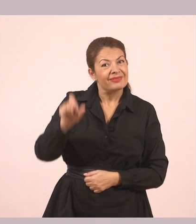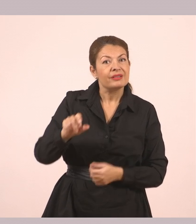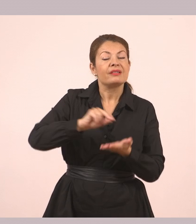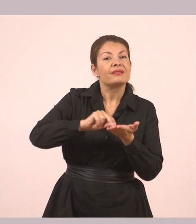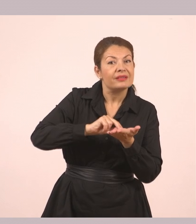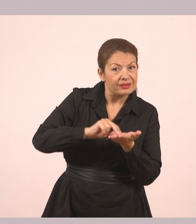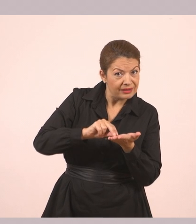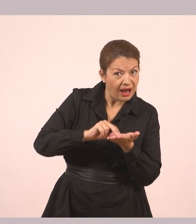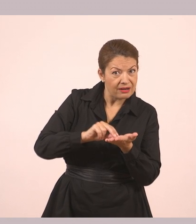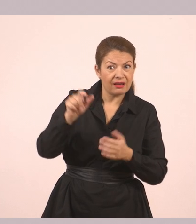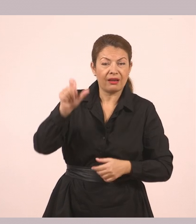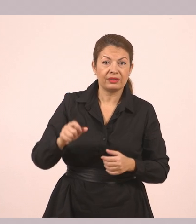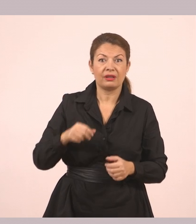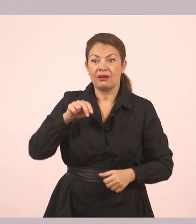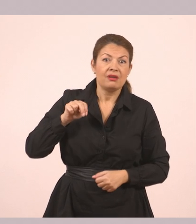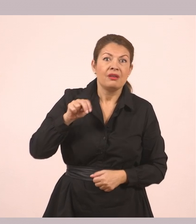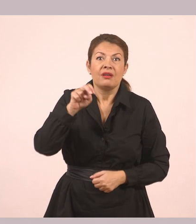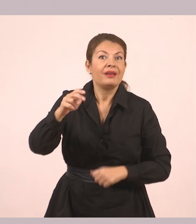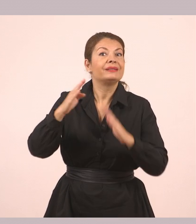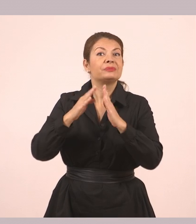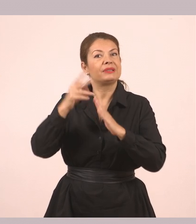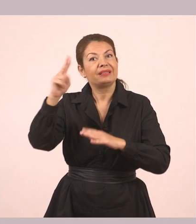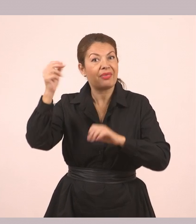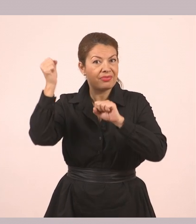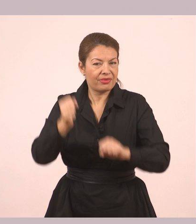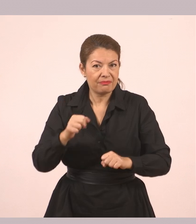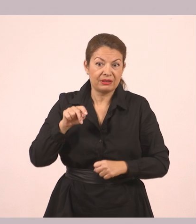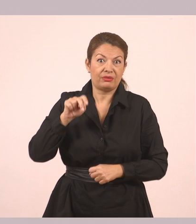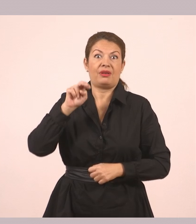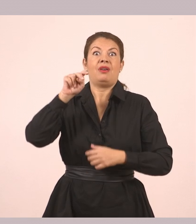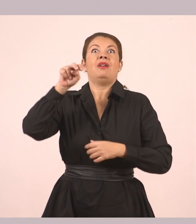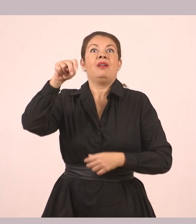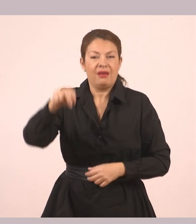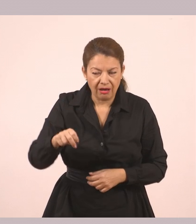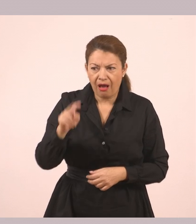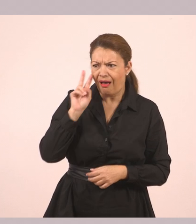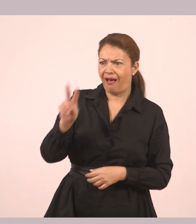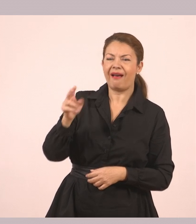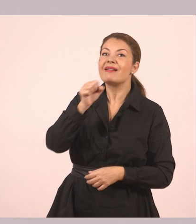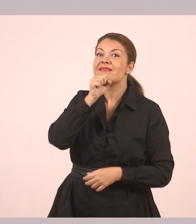Κρατούσε κάτι σφιχτά. Είδε τη γιαγιά στην αυλή. «Είναι εδώ ο Δημήτρης;»